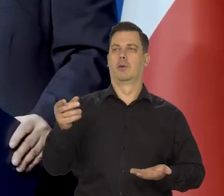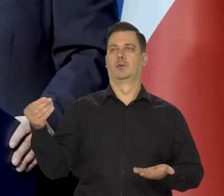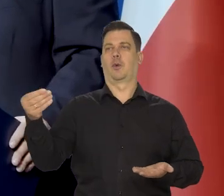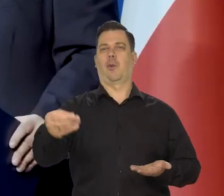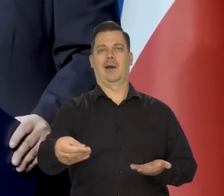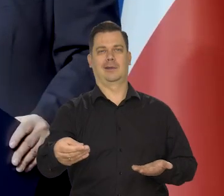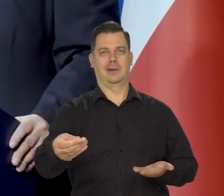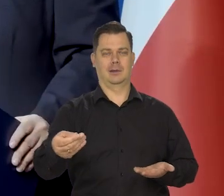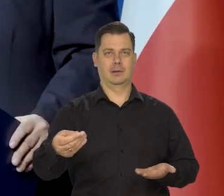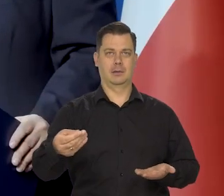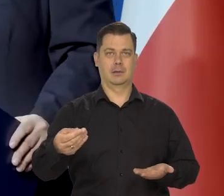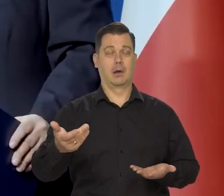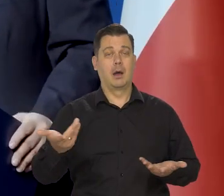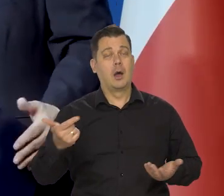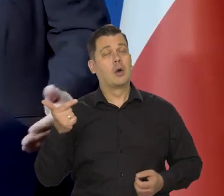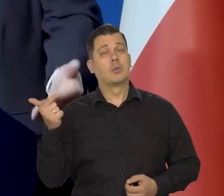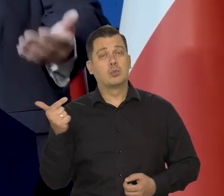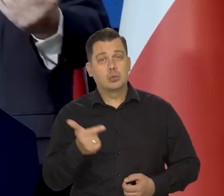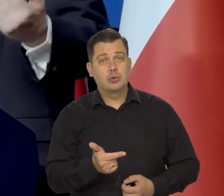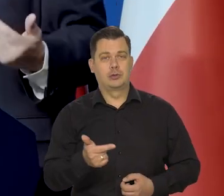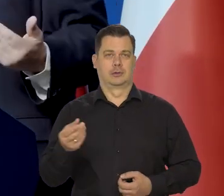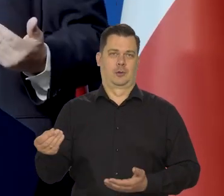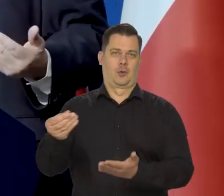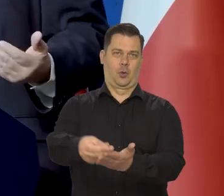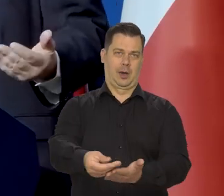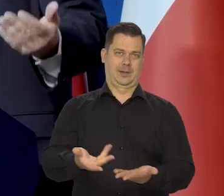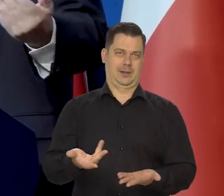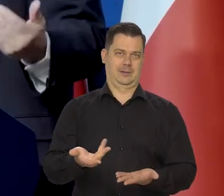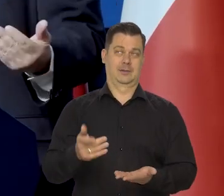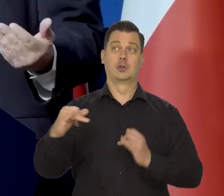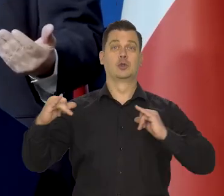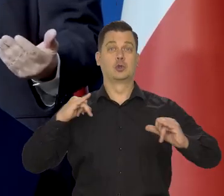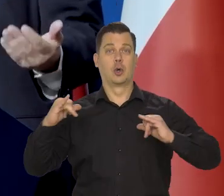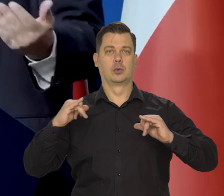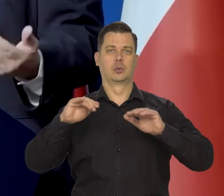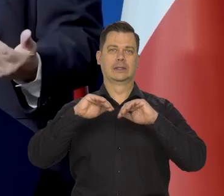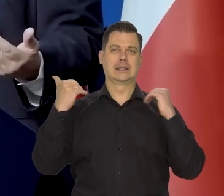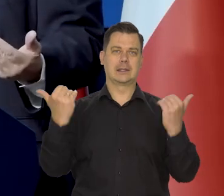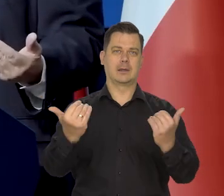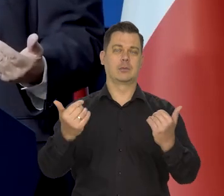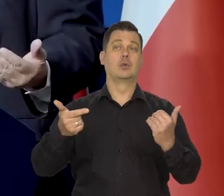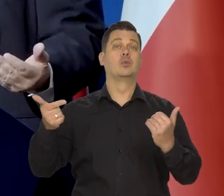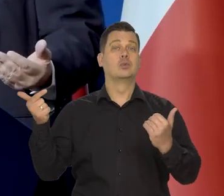ale muszą być pewne - my to rozumiemy, działania ze strony rządu, parlamentu,